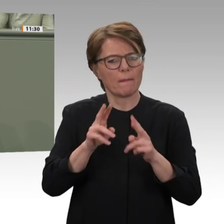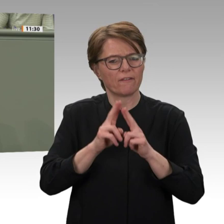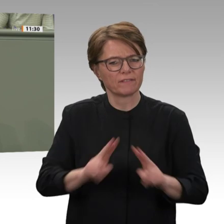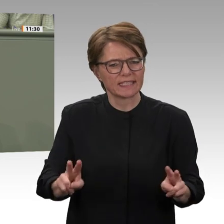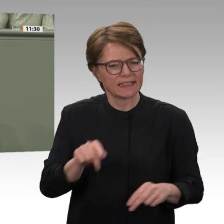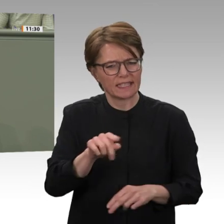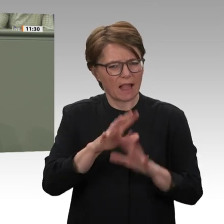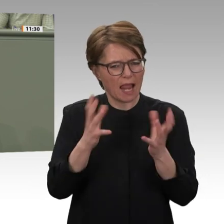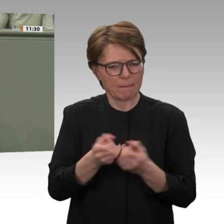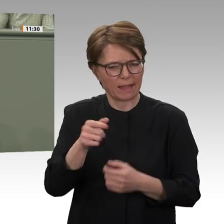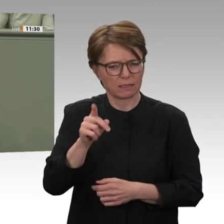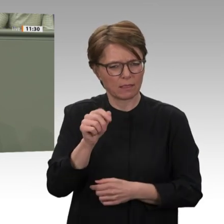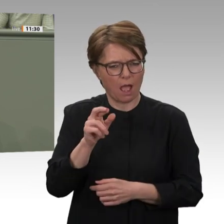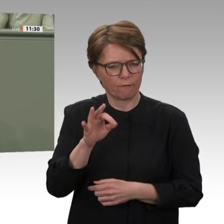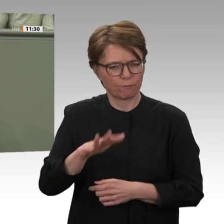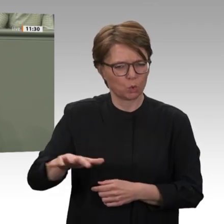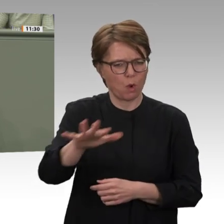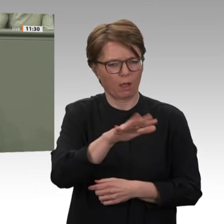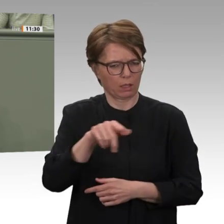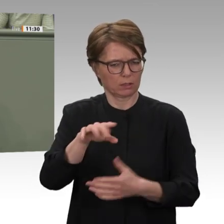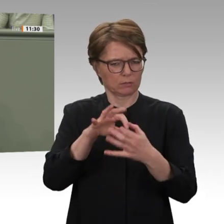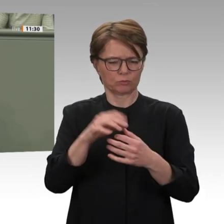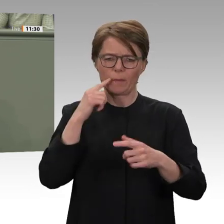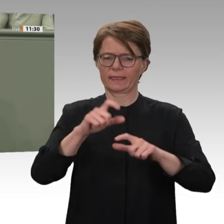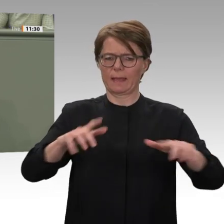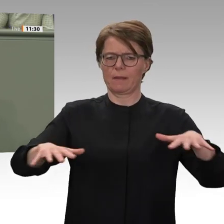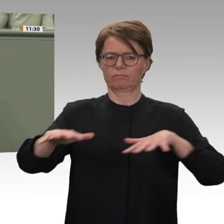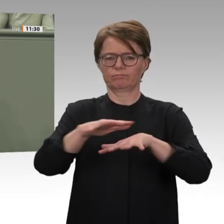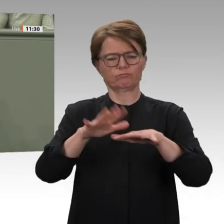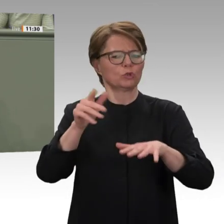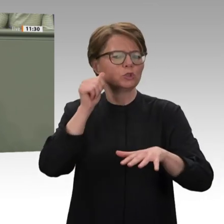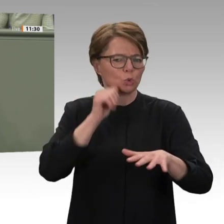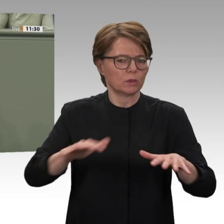lösen. Das ist wahrlich keine einfache Aufgabe. Wie weit der Weg hin zu einem dauerhaften